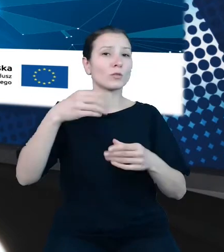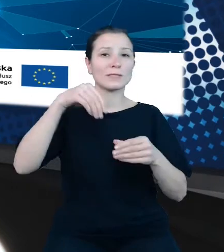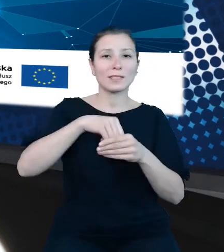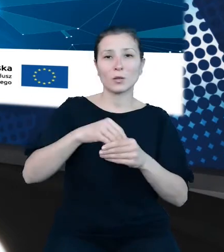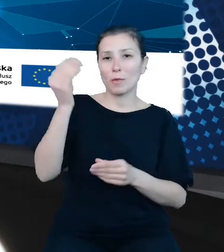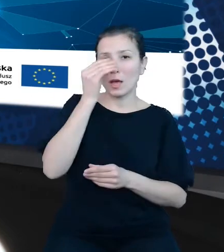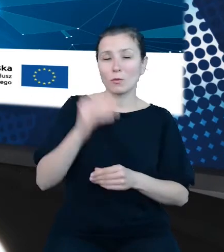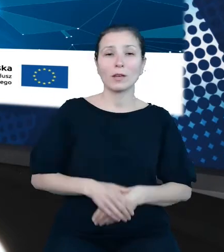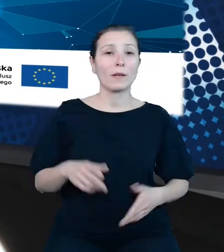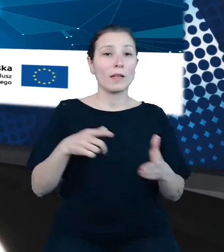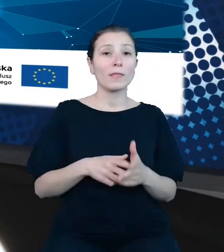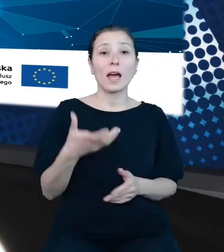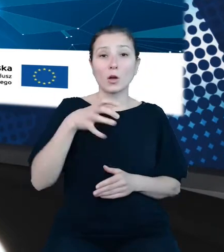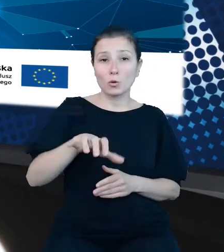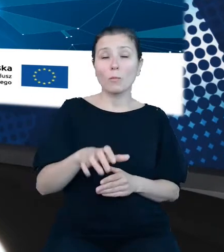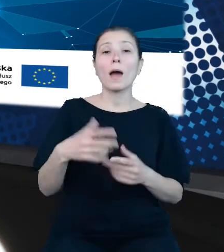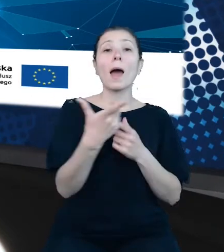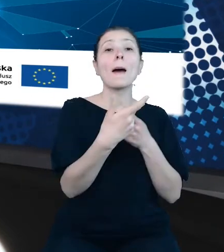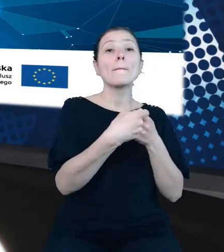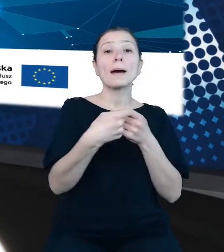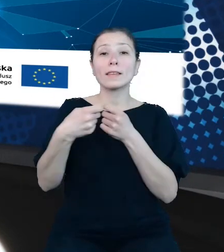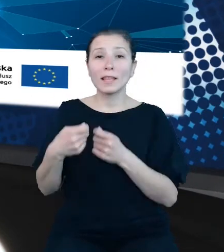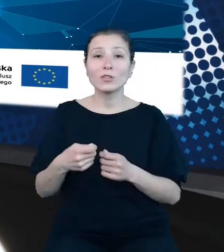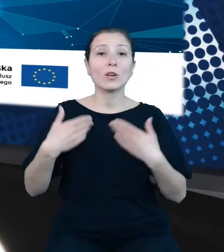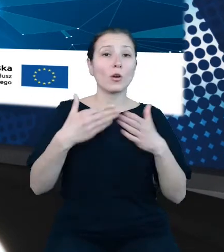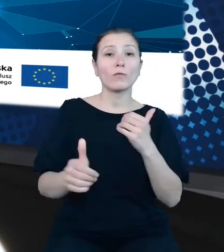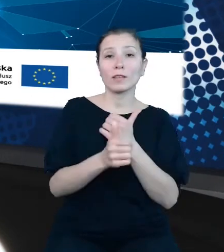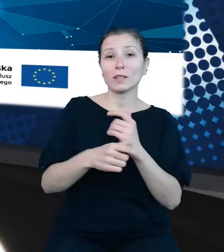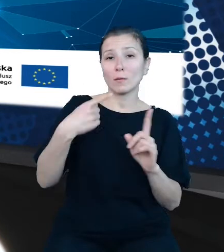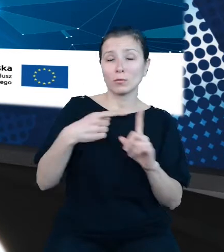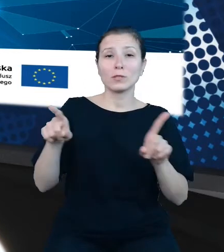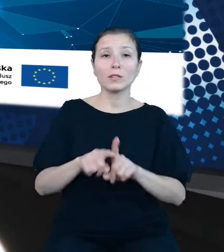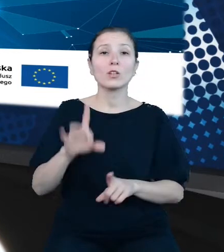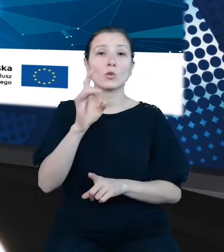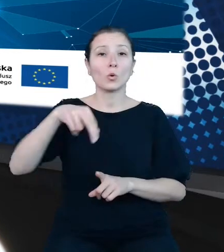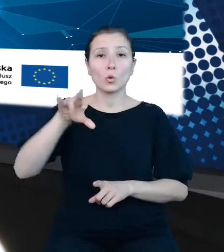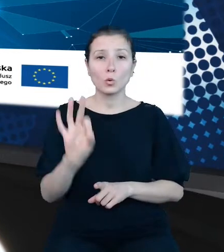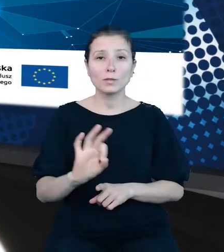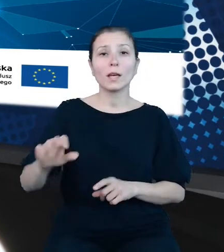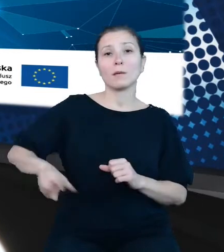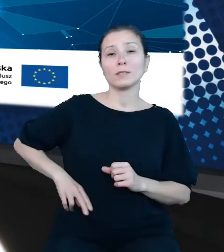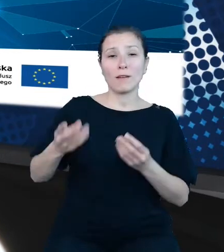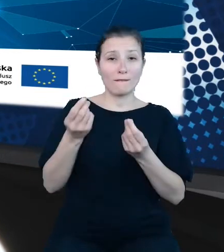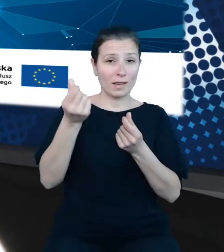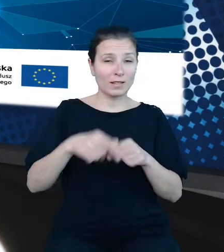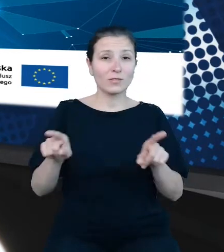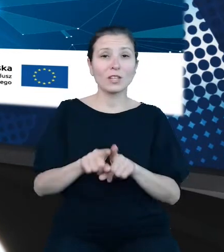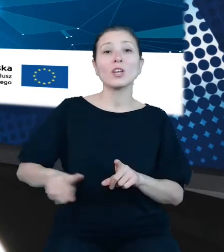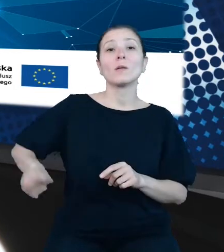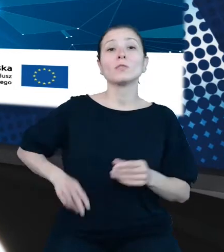projektu Otwarte Dane Plus - Główny Urząd Statystyczny, Ministerstwo Finansów oraz Ministerstwo Rozwoju i Technologii zaprezentują efekty swoich